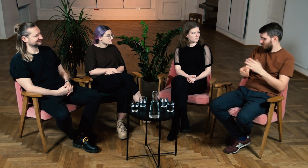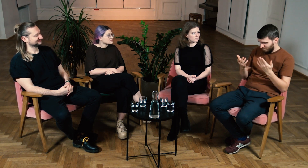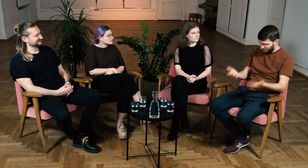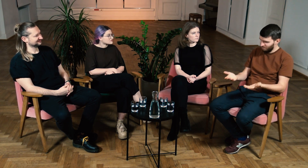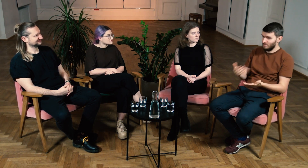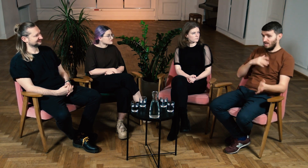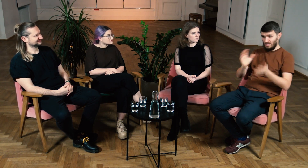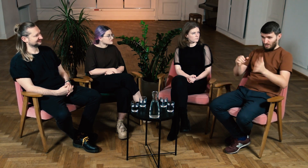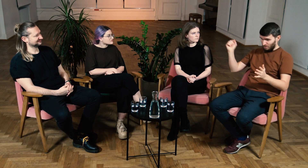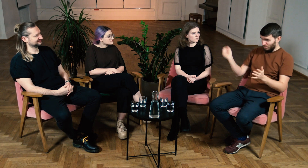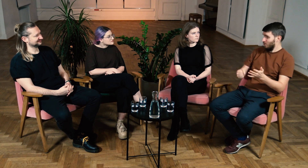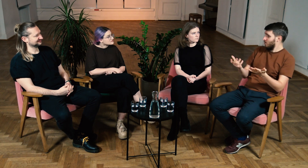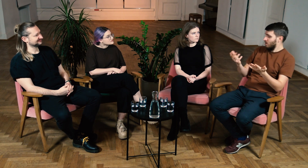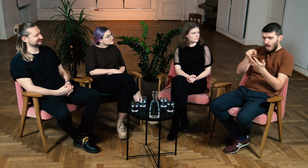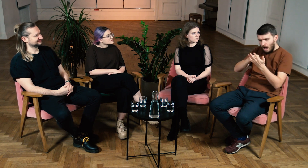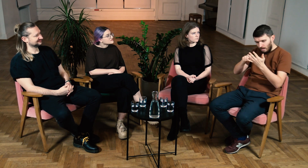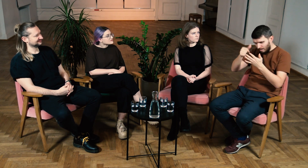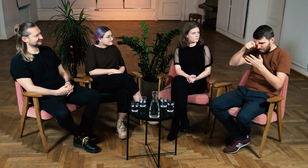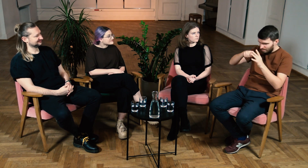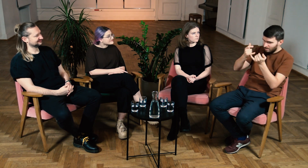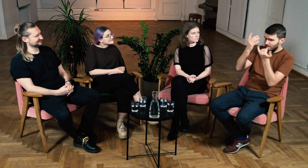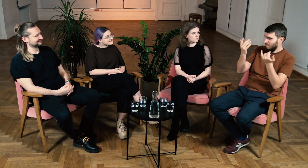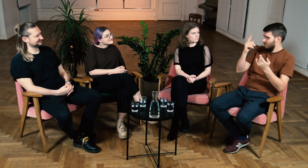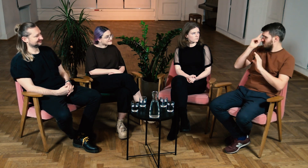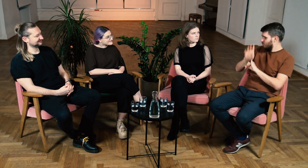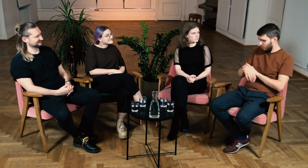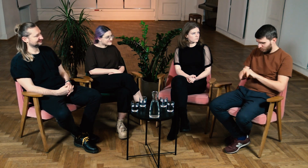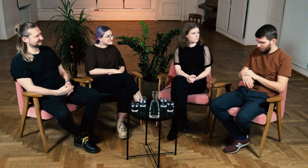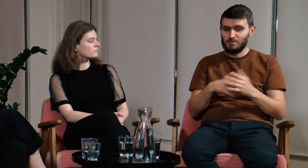Migałem biegle, ale nie potrafiłem rozłożyć tego na czynniki pierwsze.